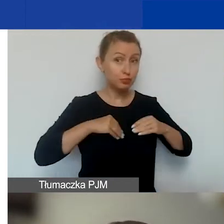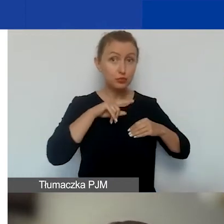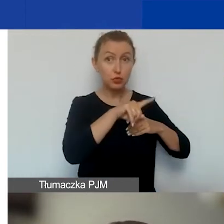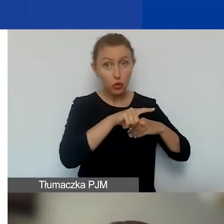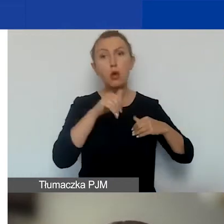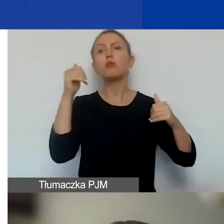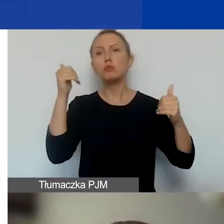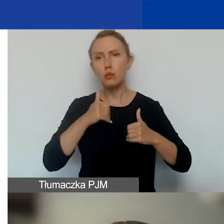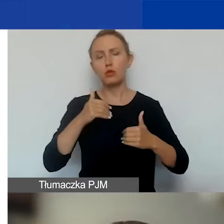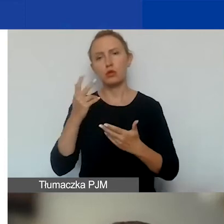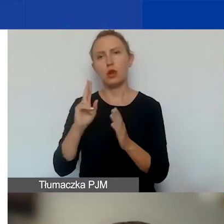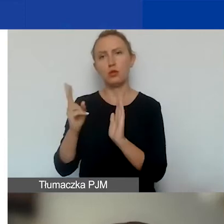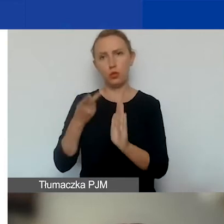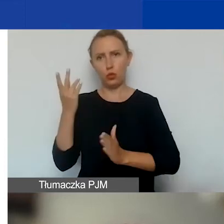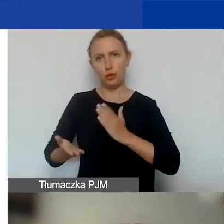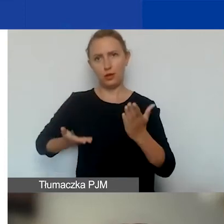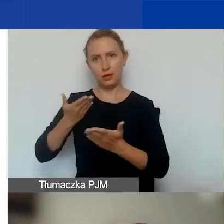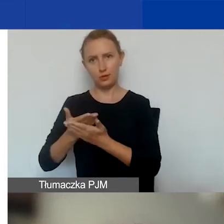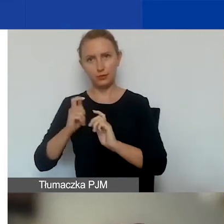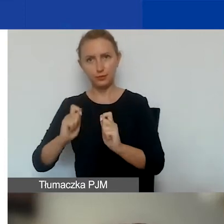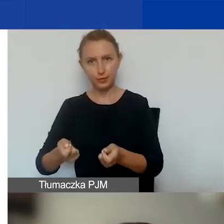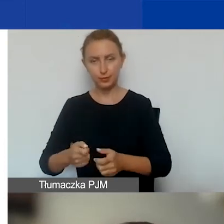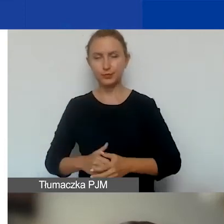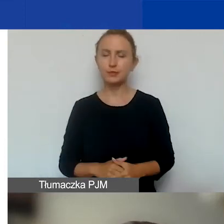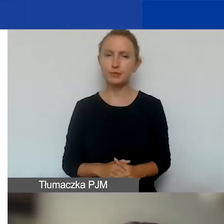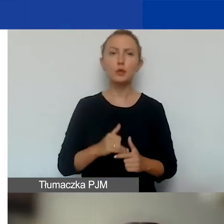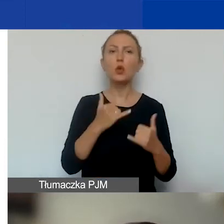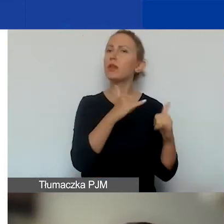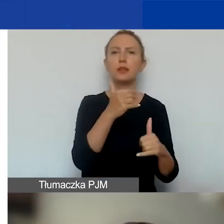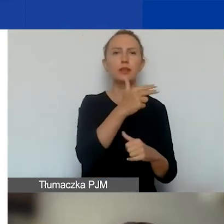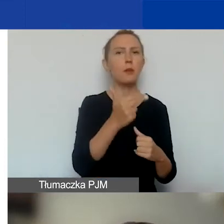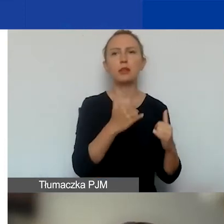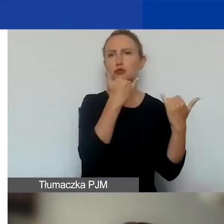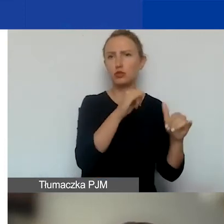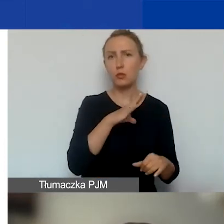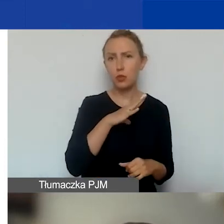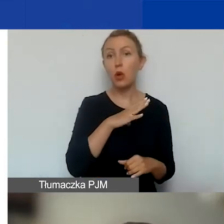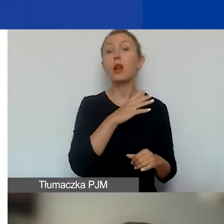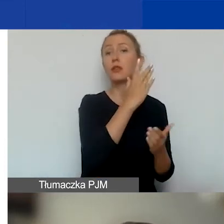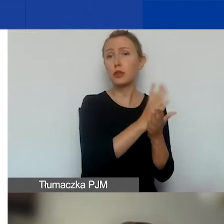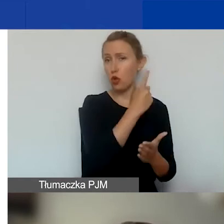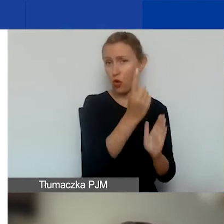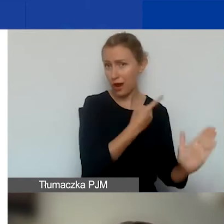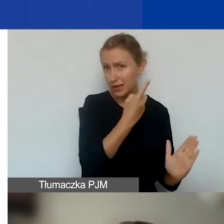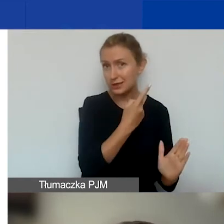W konkursie na projekty tematyczne można złożyć tylko jeden wniosek w danym konkursie